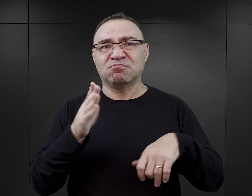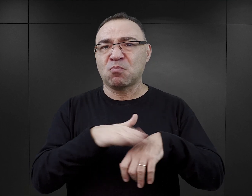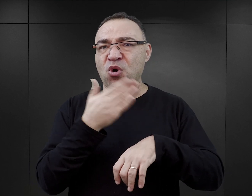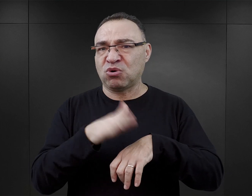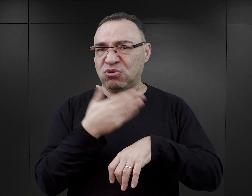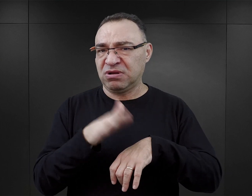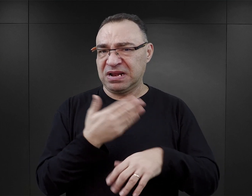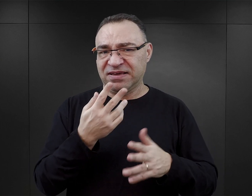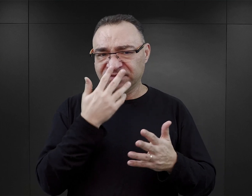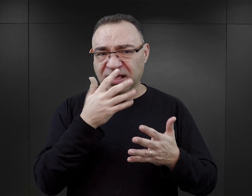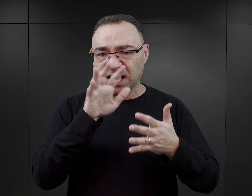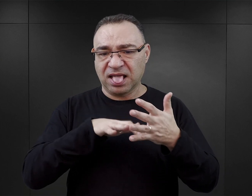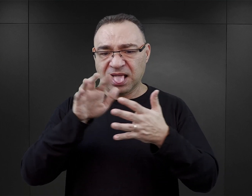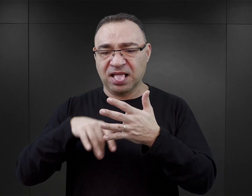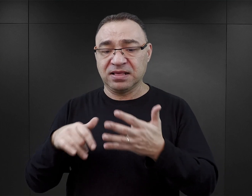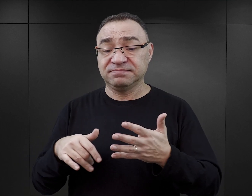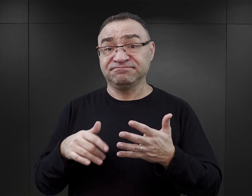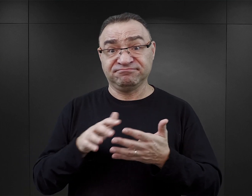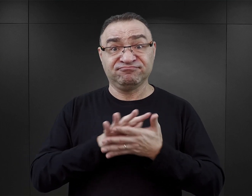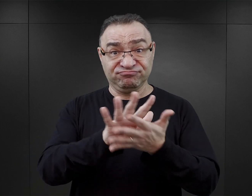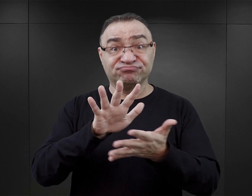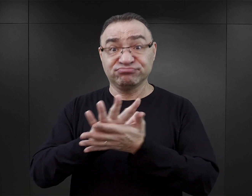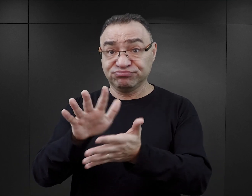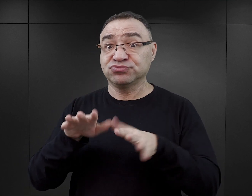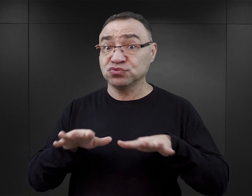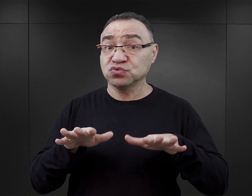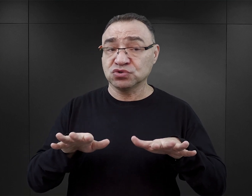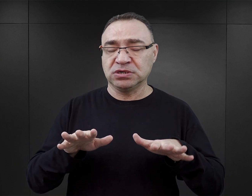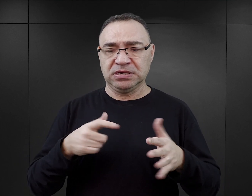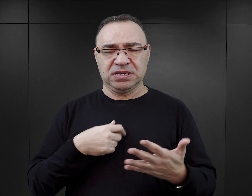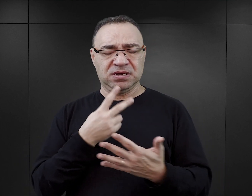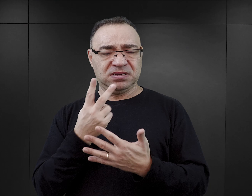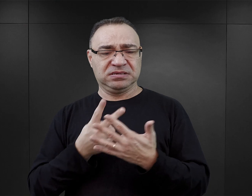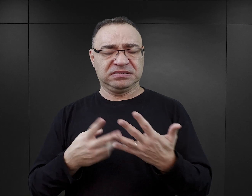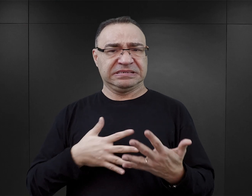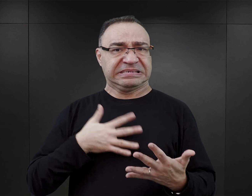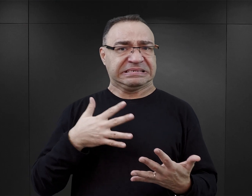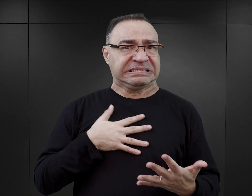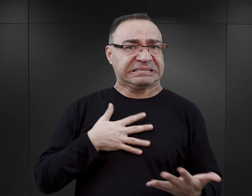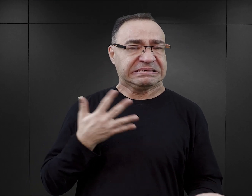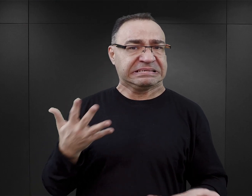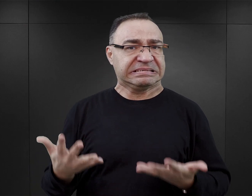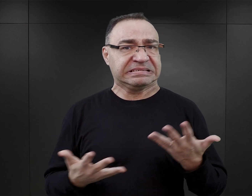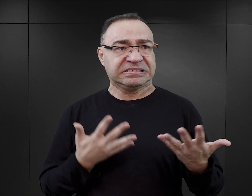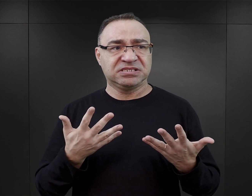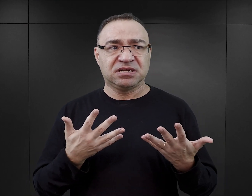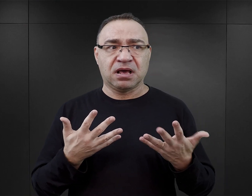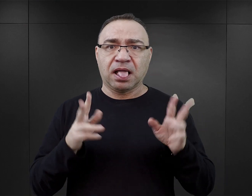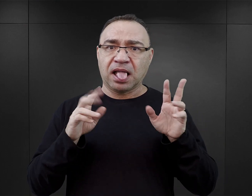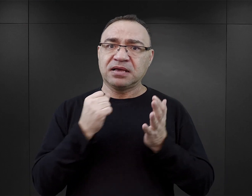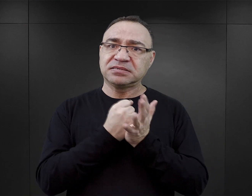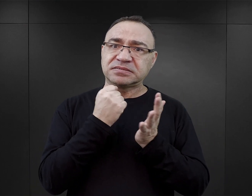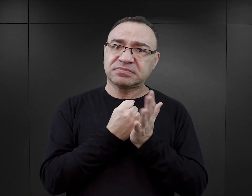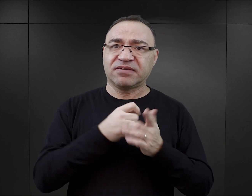I to jak wiele tego typu wtrętów w literaturze się pojawia, może w czytelniku budzić takie przekonanie, że potrzeby seksualne